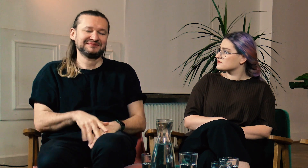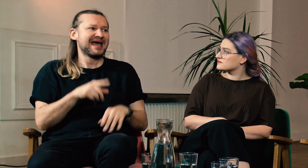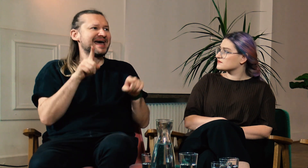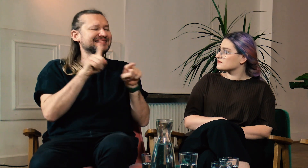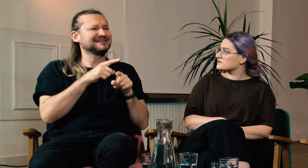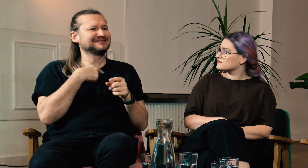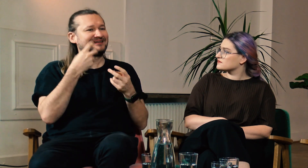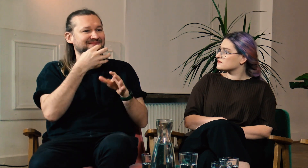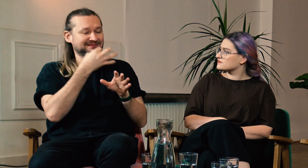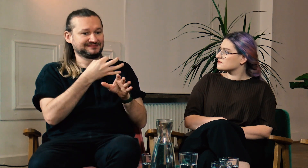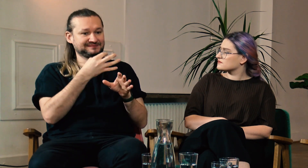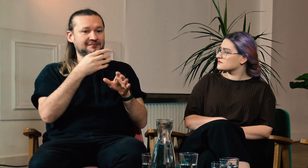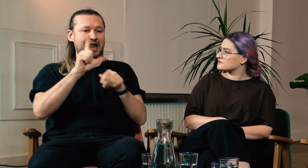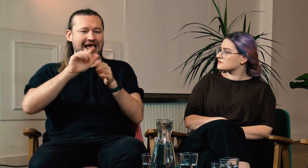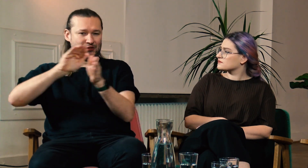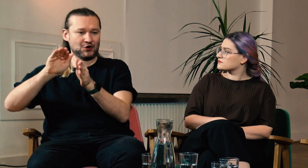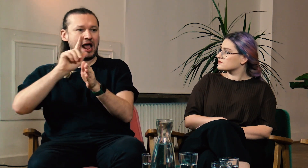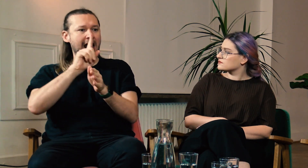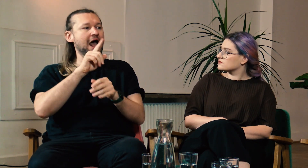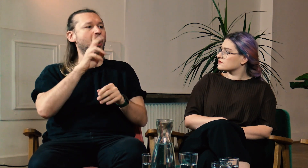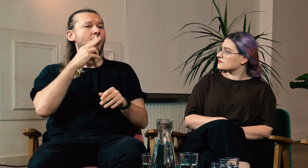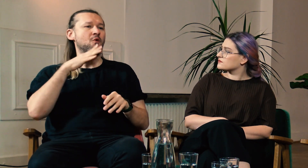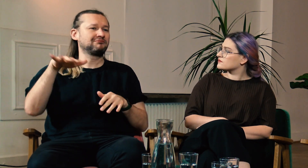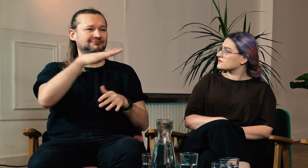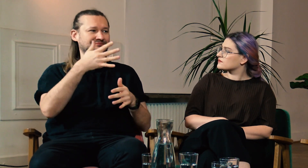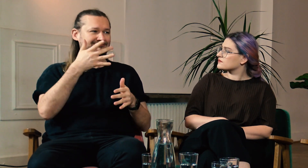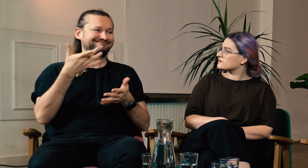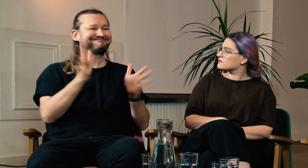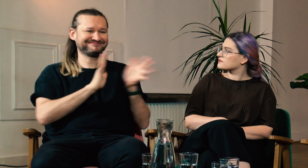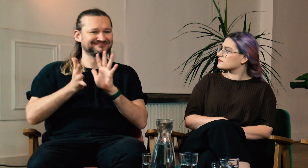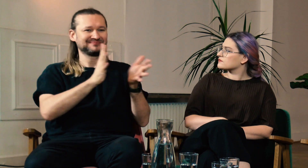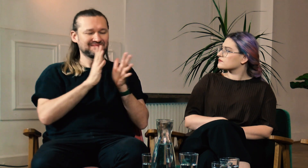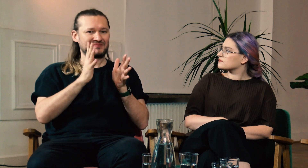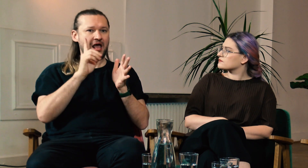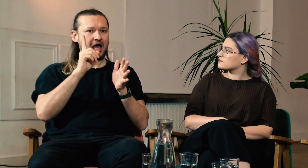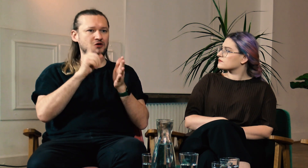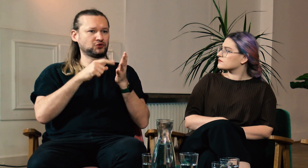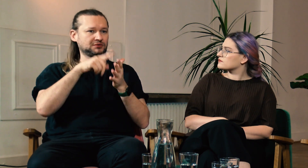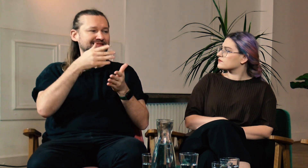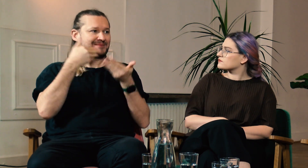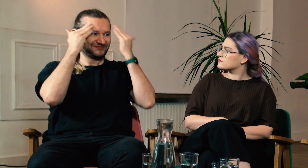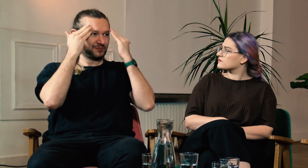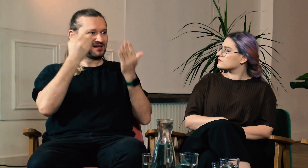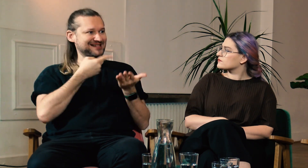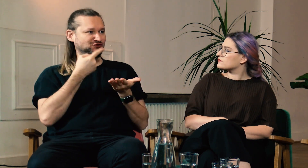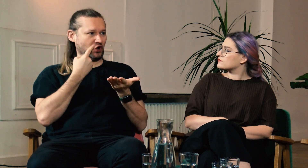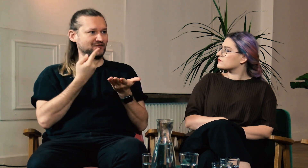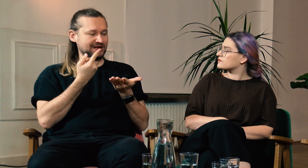Już odsuwając temat lektoratów, zauważyłem, że Głusi, którzy biegle znają PJM często nie mają świadomości językowej.